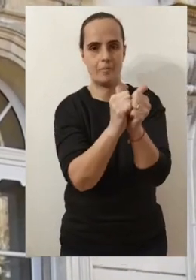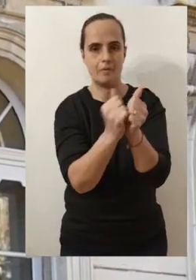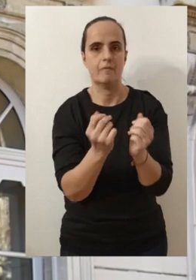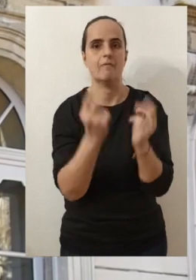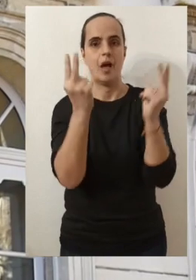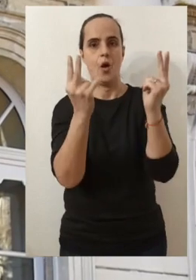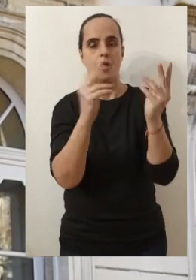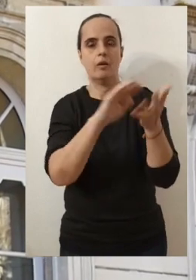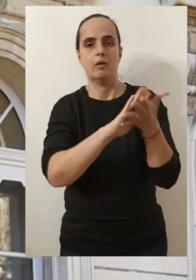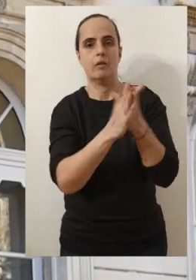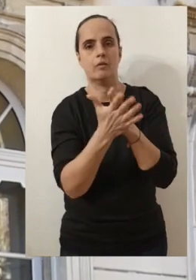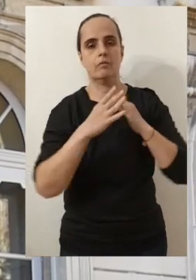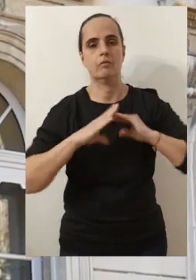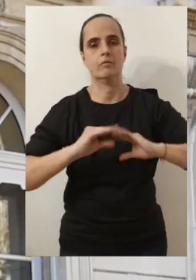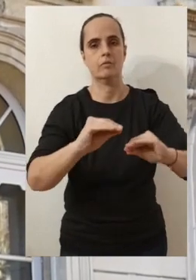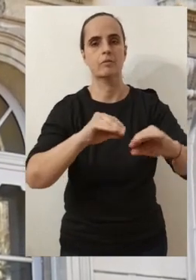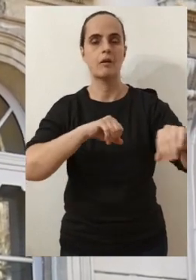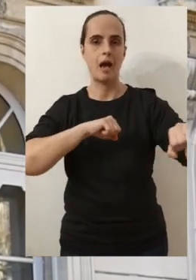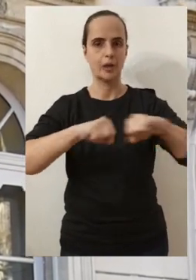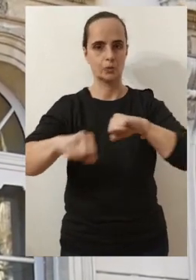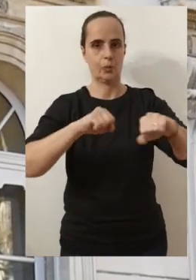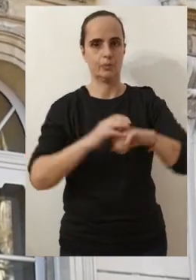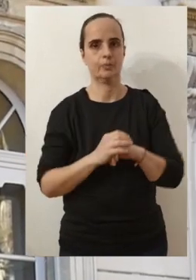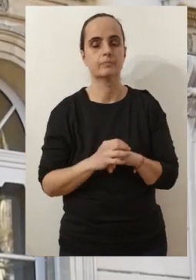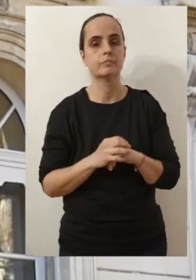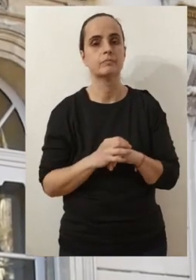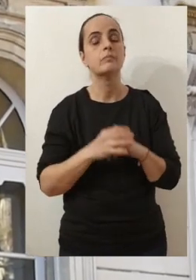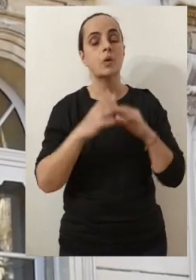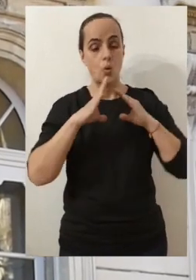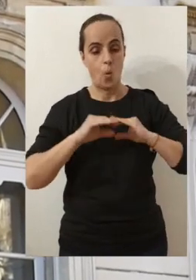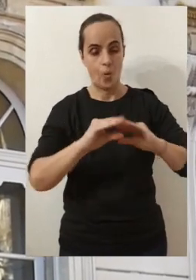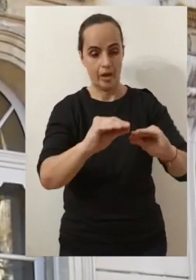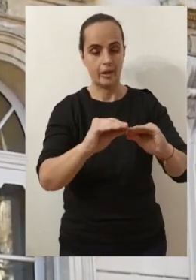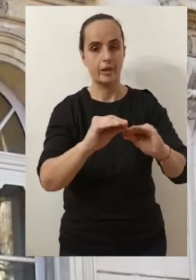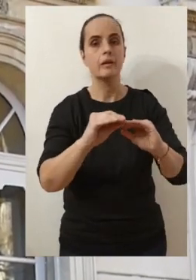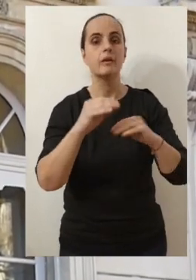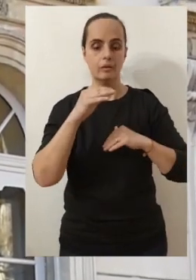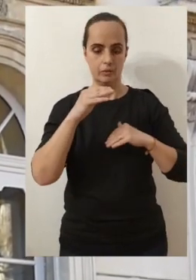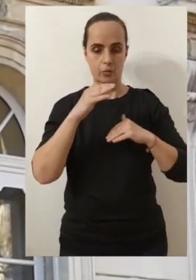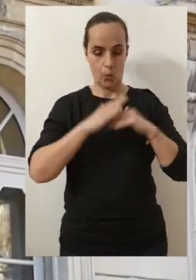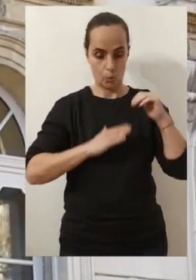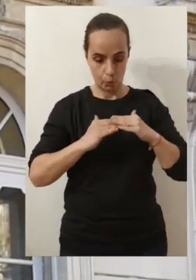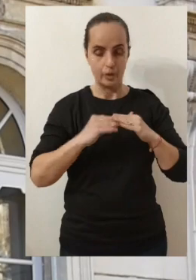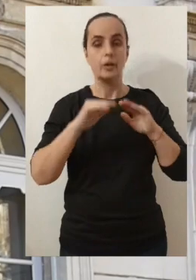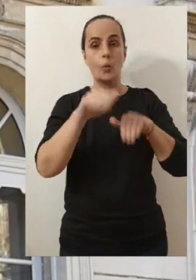et bien on arrive à les concrétiser à construire et à continuer de construire